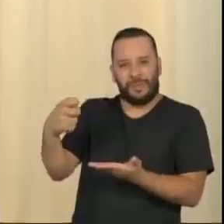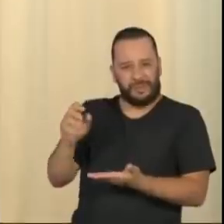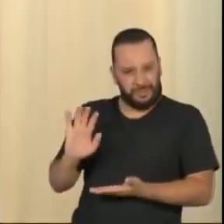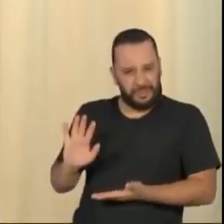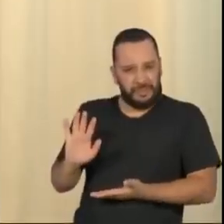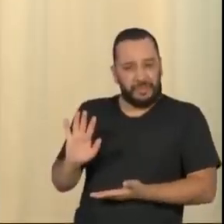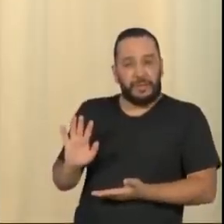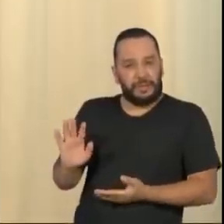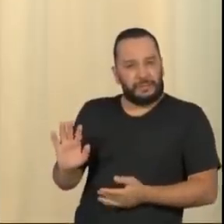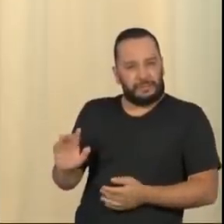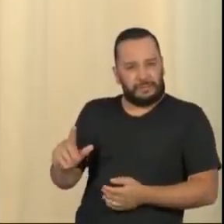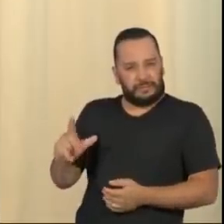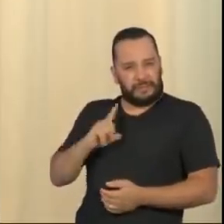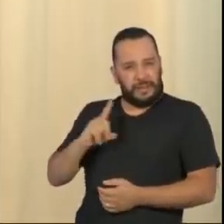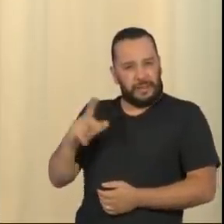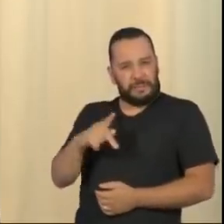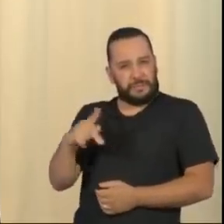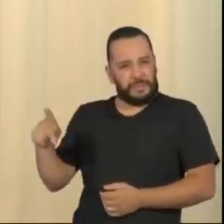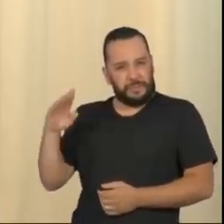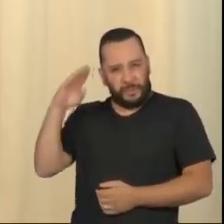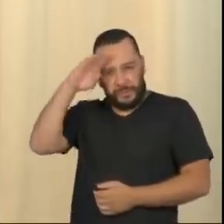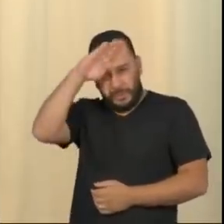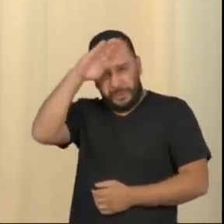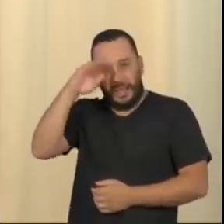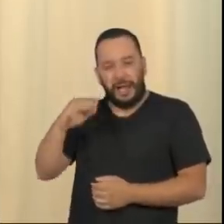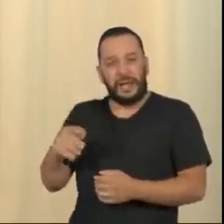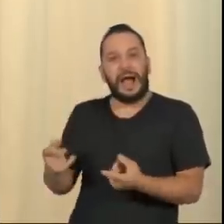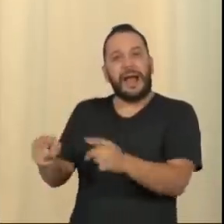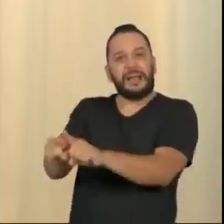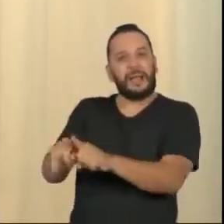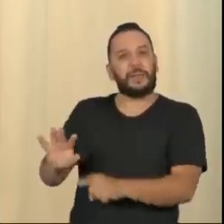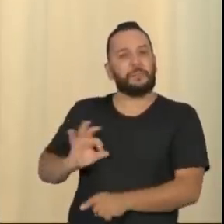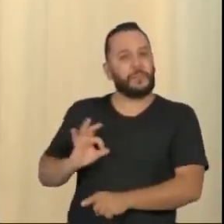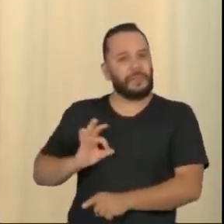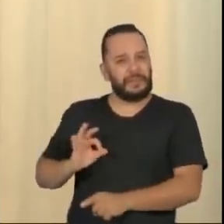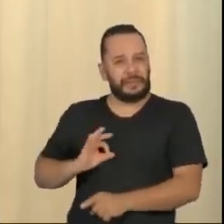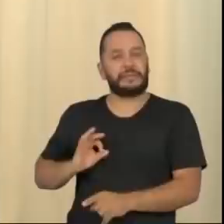elite completamente alienada, que infelizmente nós temos no país, alienação essa que